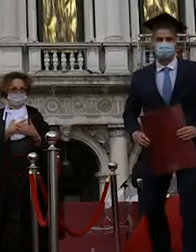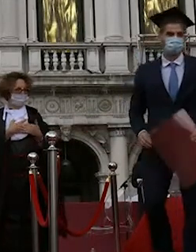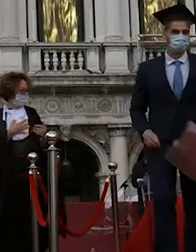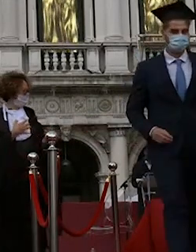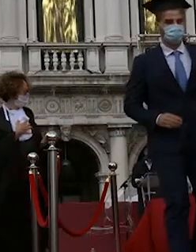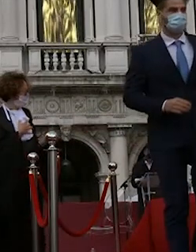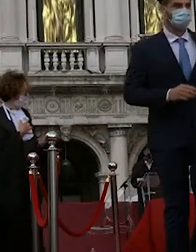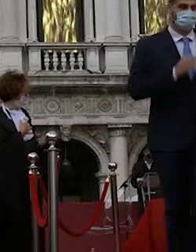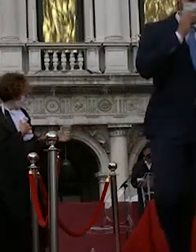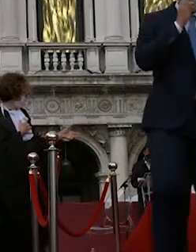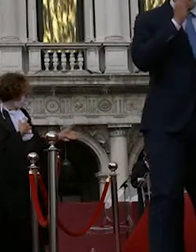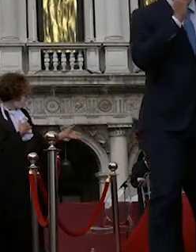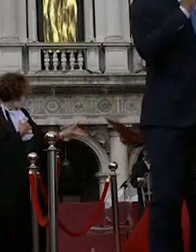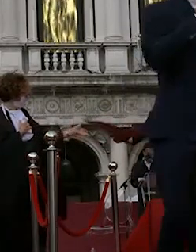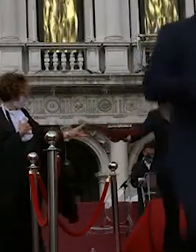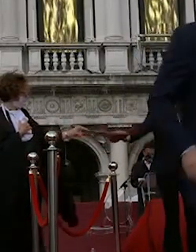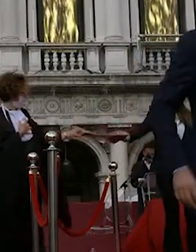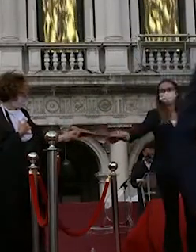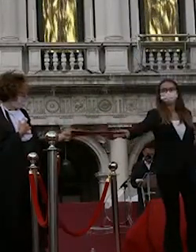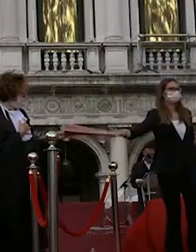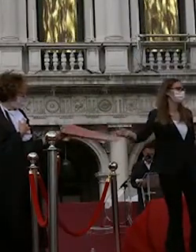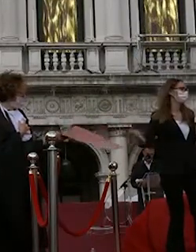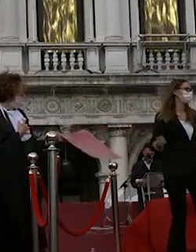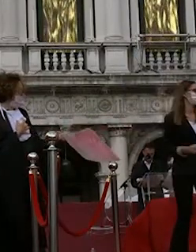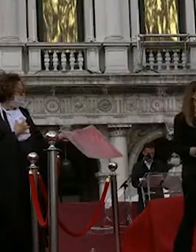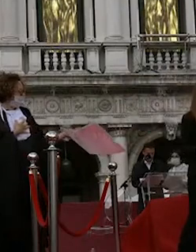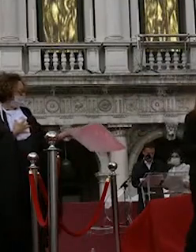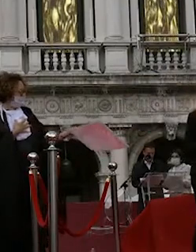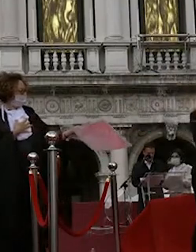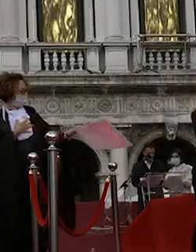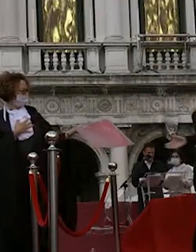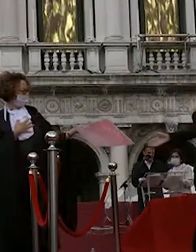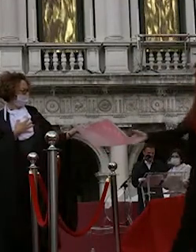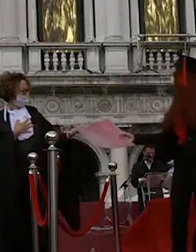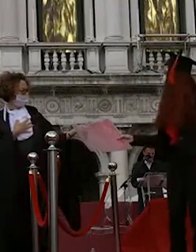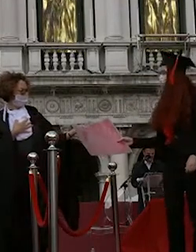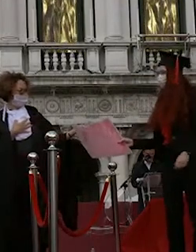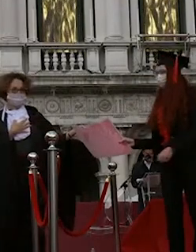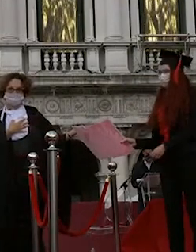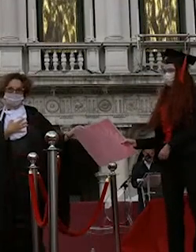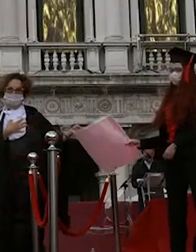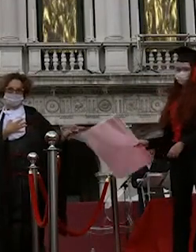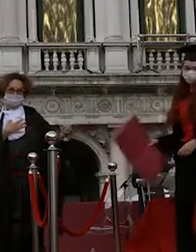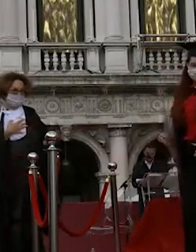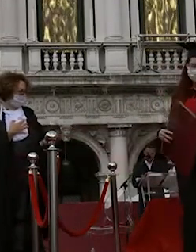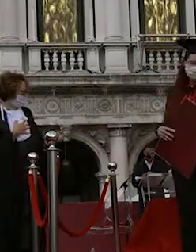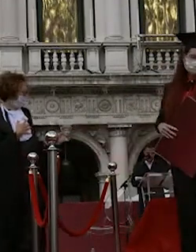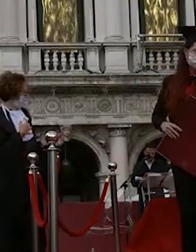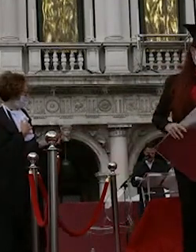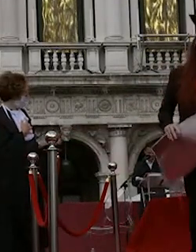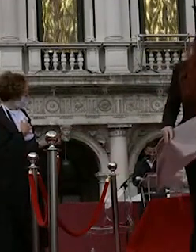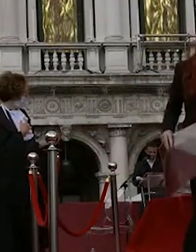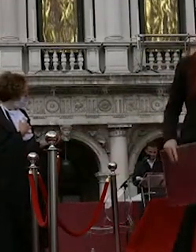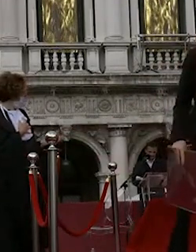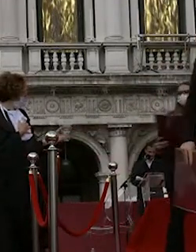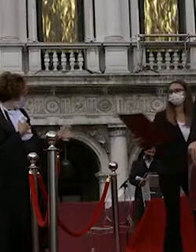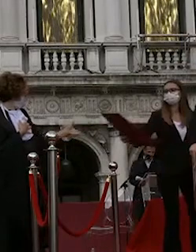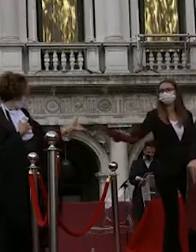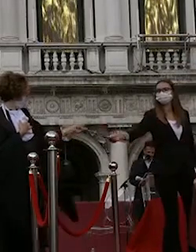sanson cristina ferrari beatrice sartor